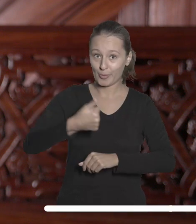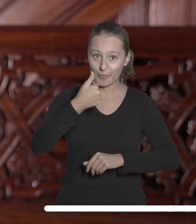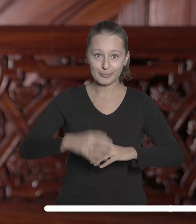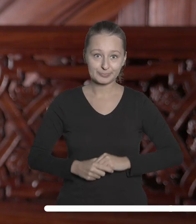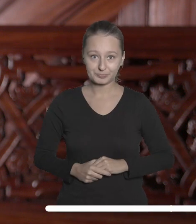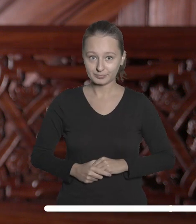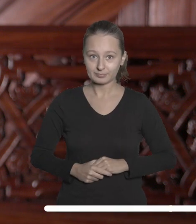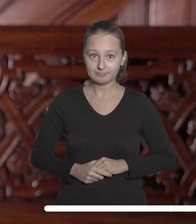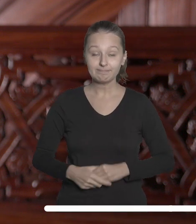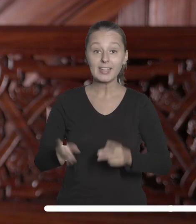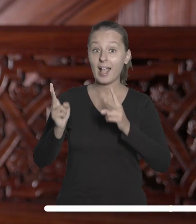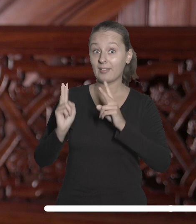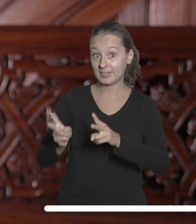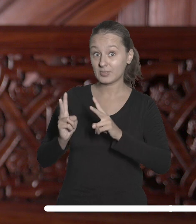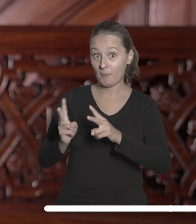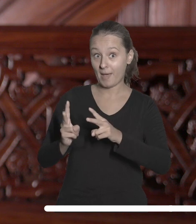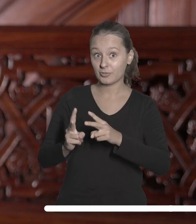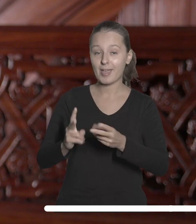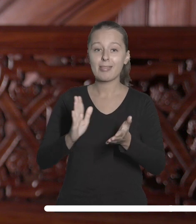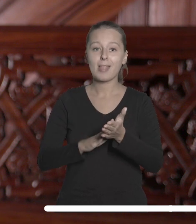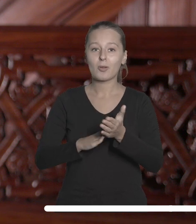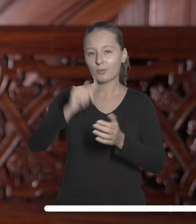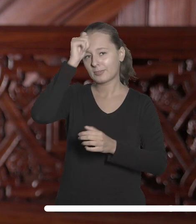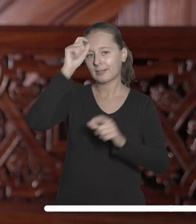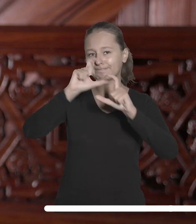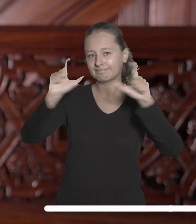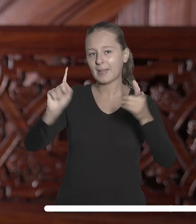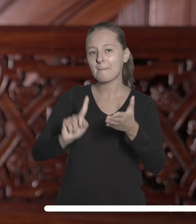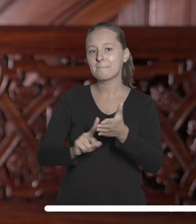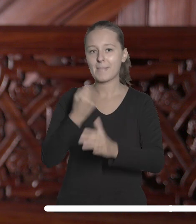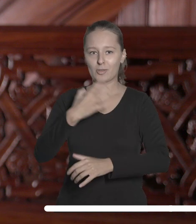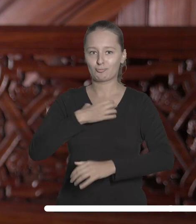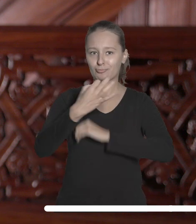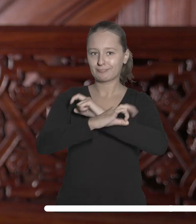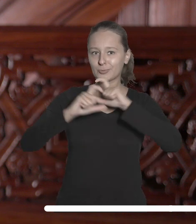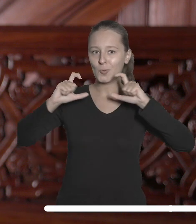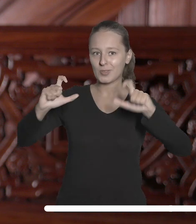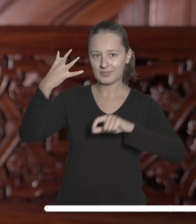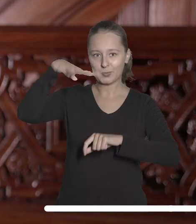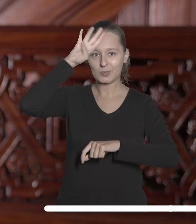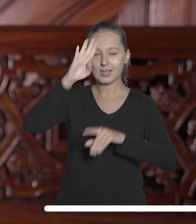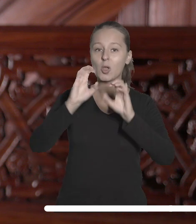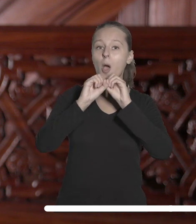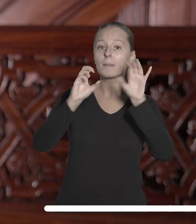W listopadzie poznamy tegorocznego laureata nagrody imienia Pierwszego Rektora Uniwersytetu Łódzkiego Profesora